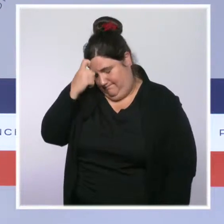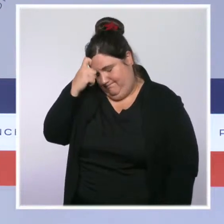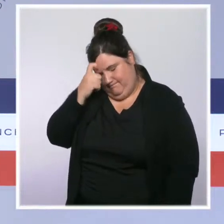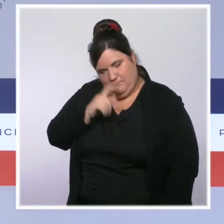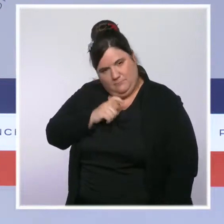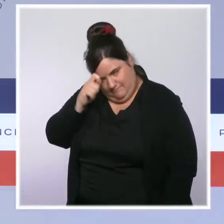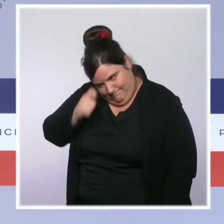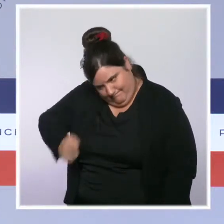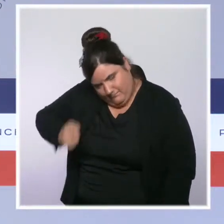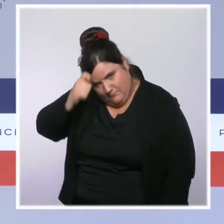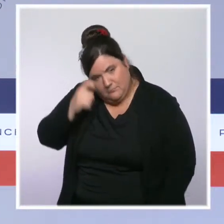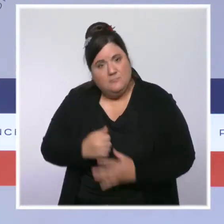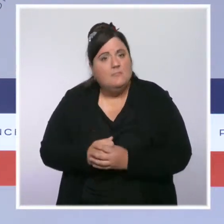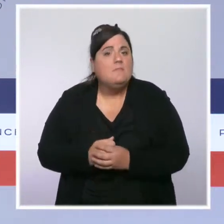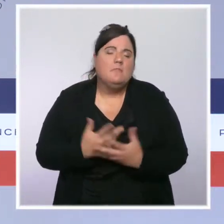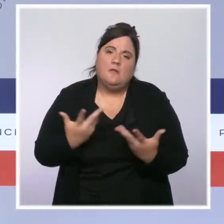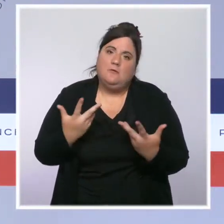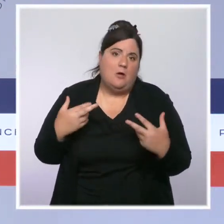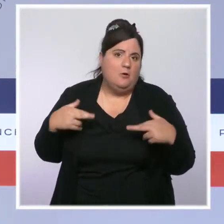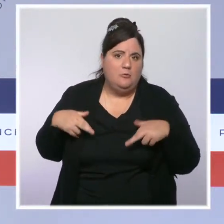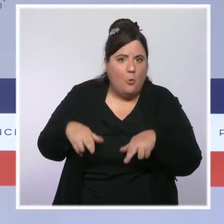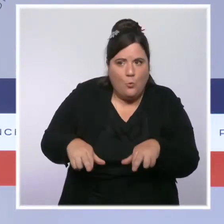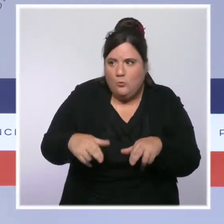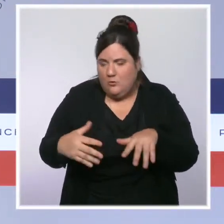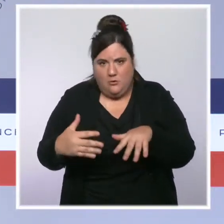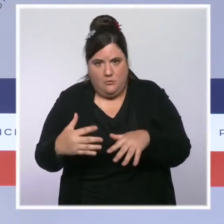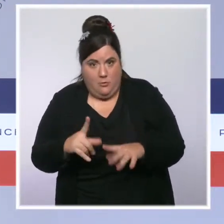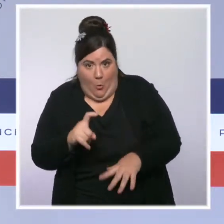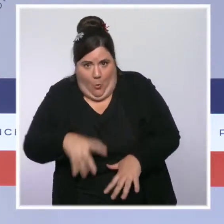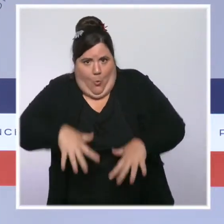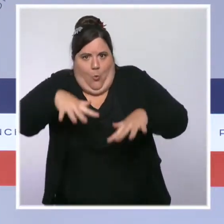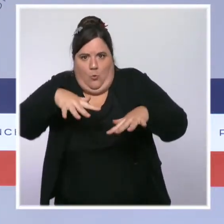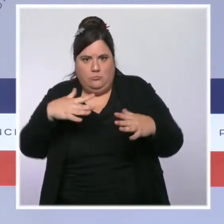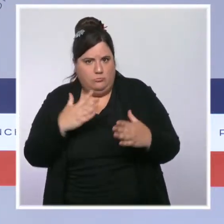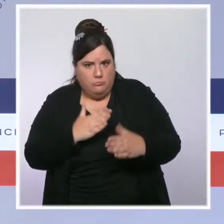des routes coupées. Je veux remercier les secours, les sapeurs pompiers et tous les